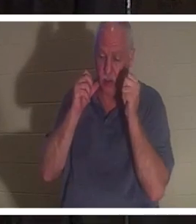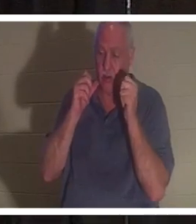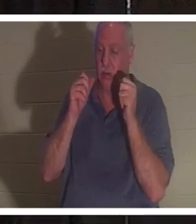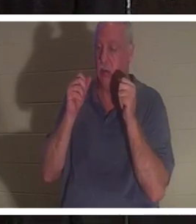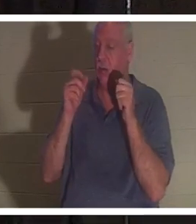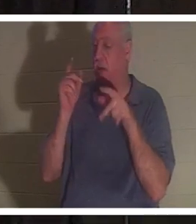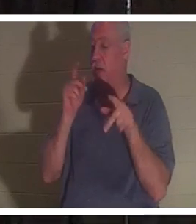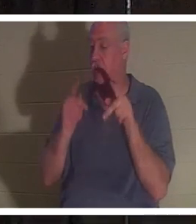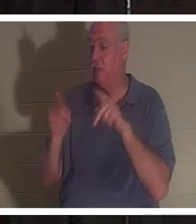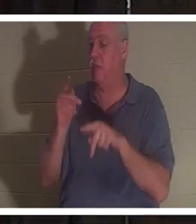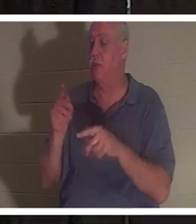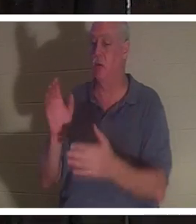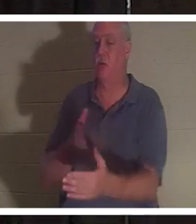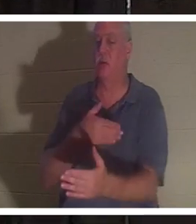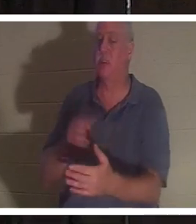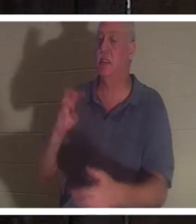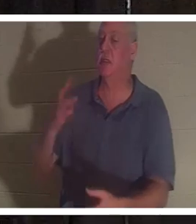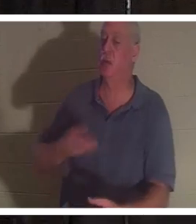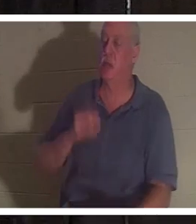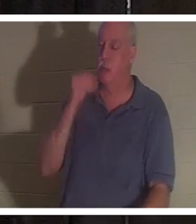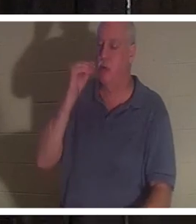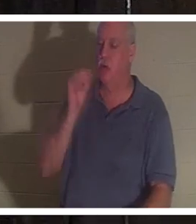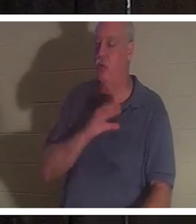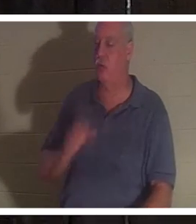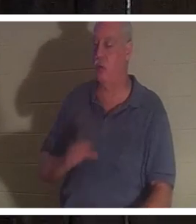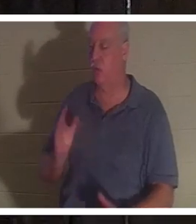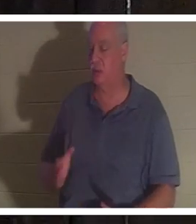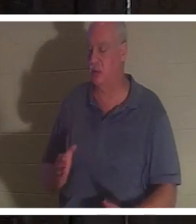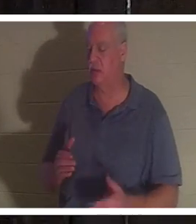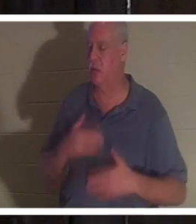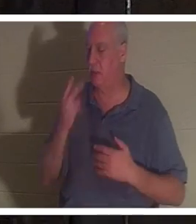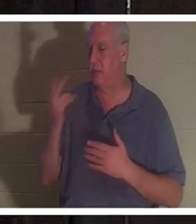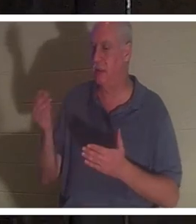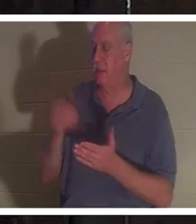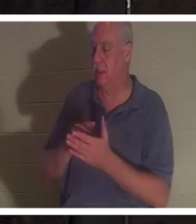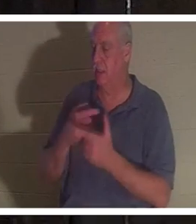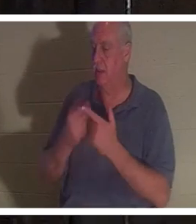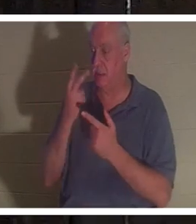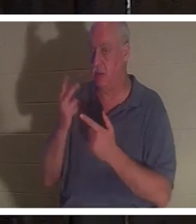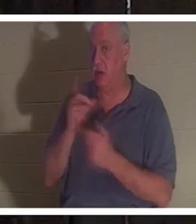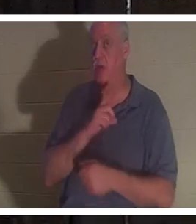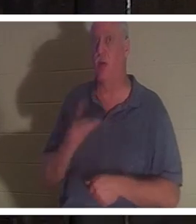彼女は友人たちと再会できてとても嬉しかったのですが、その後、彼女は主に会いました。そして主は